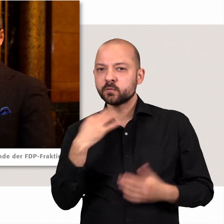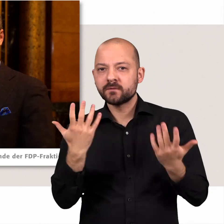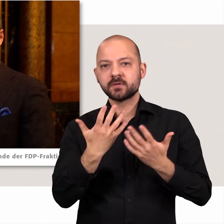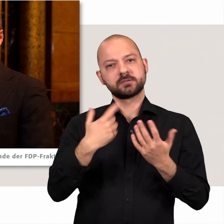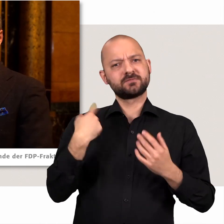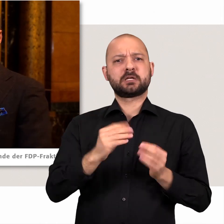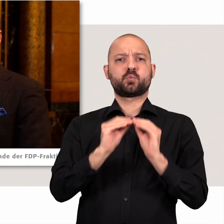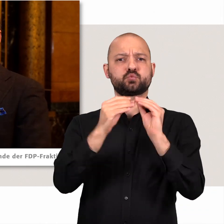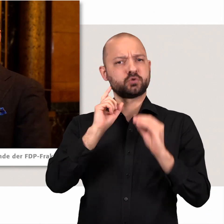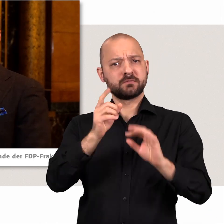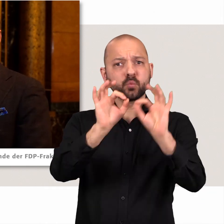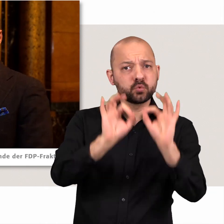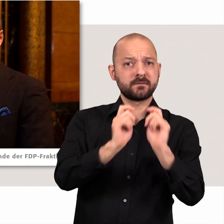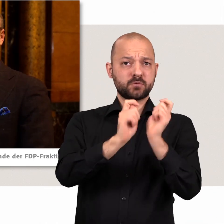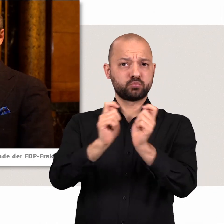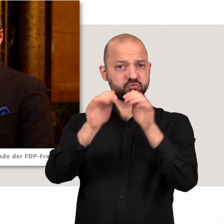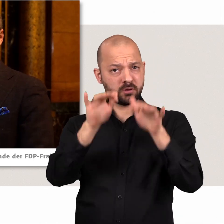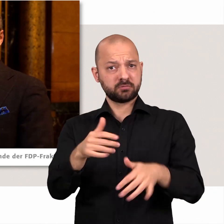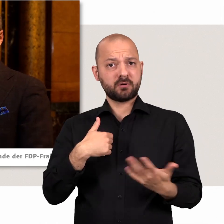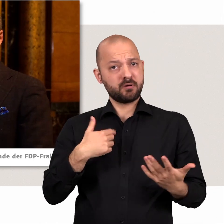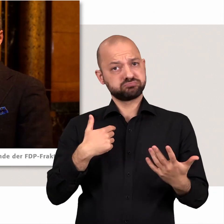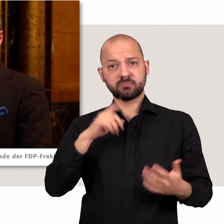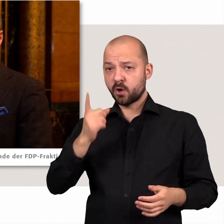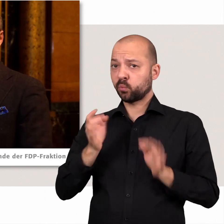Wir sind konstruktiv wenn es gute Vorschläge gibt, bringen auch selber viele Vorschläge ein